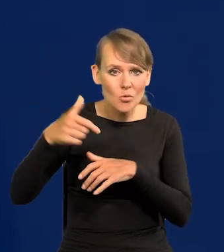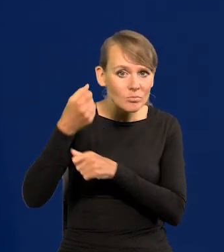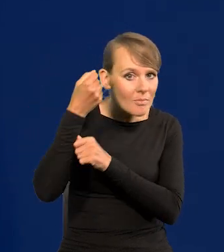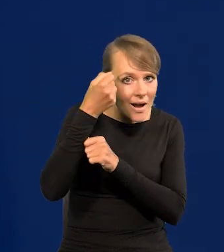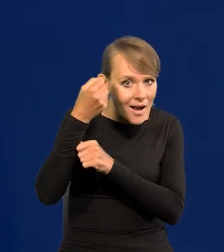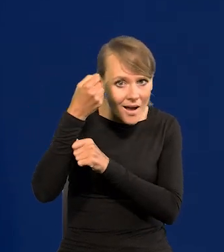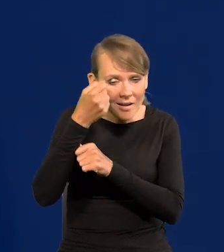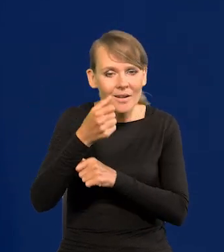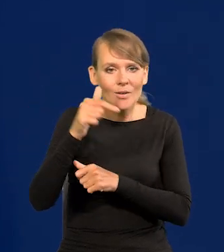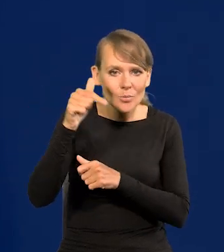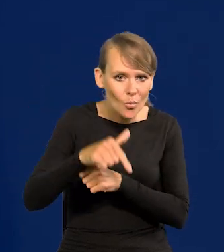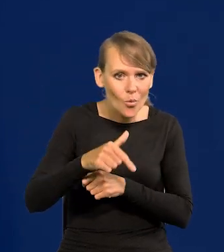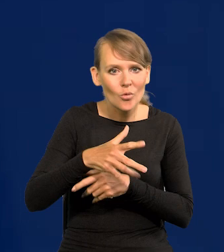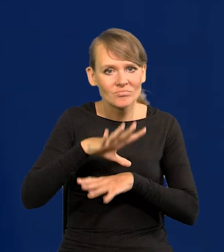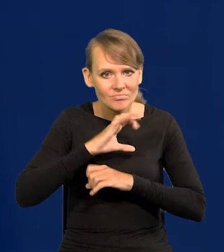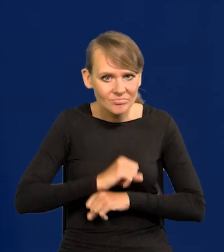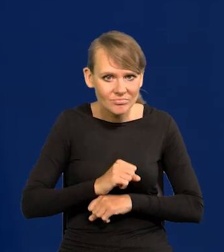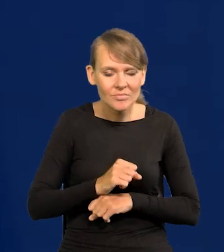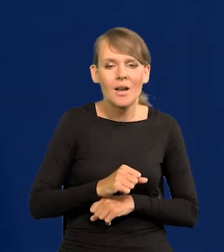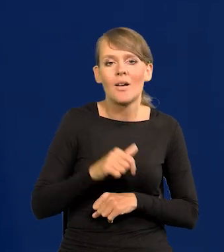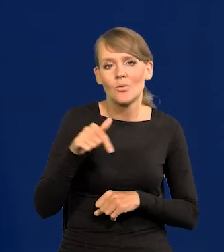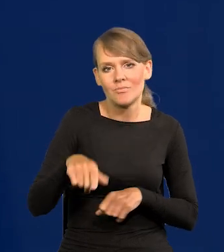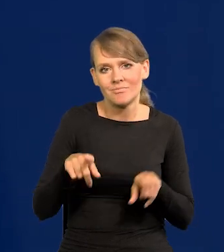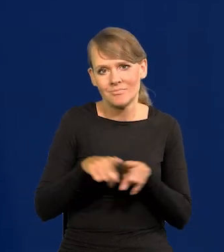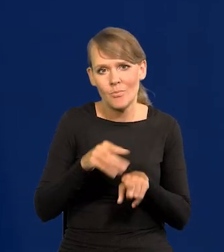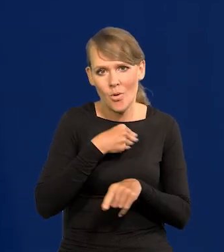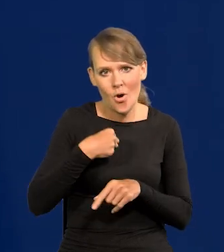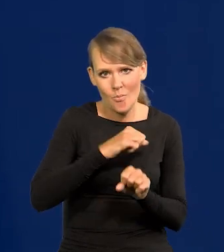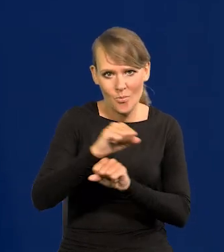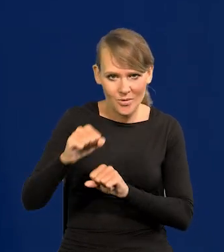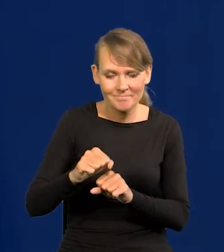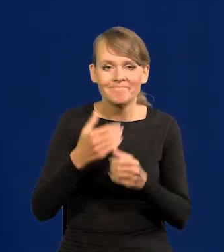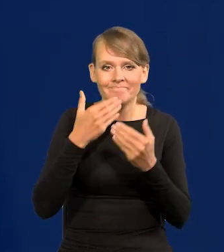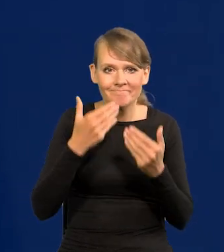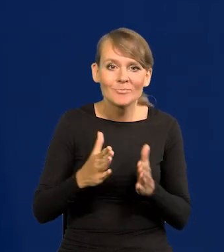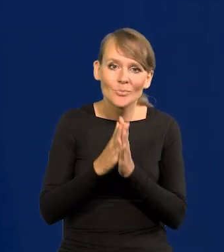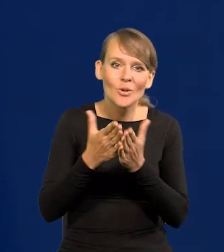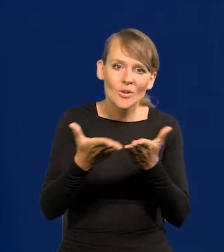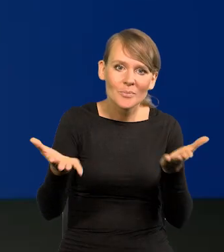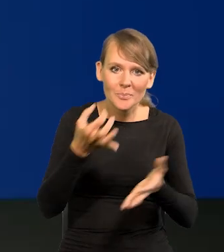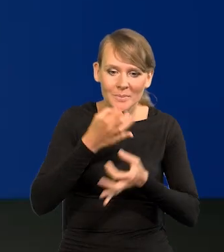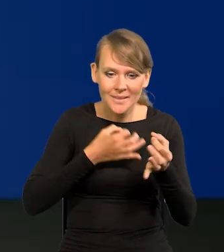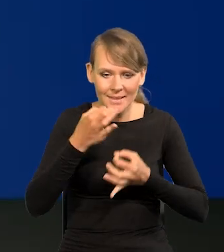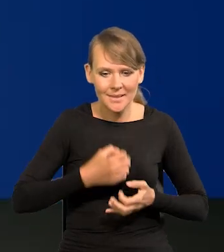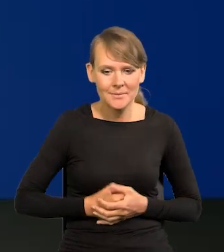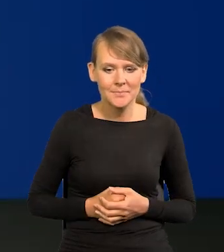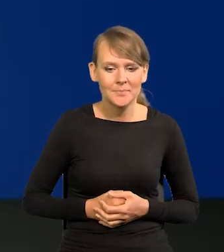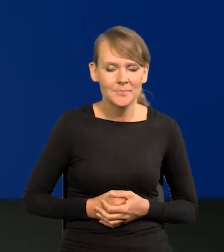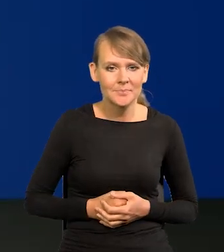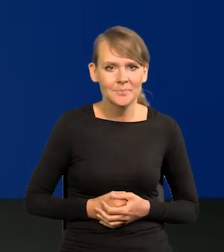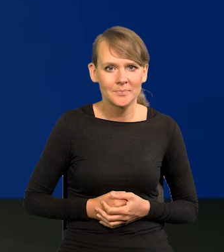Trzeba się z tym zmierzyć i obronić Polskę. Dziękuję. Proszę o pytania. Bardzo proszę. Pan redaktor Rafał Tuszyński.